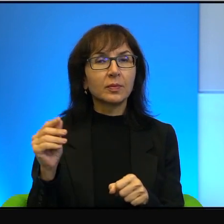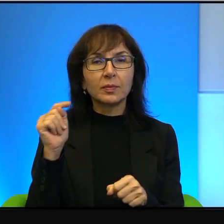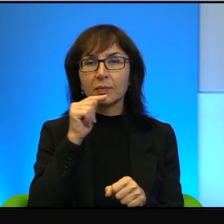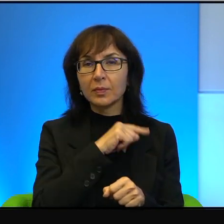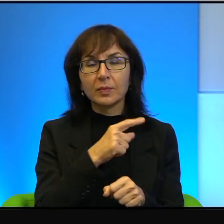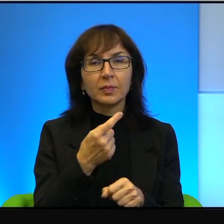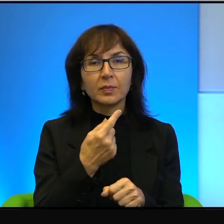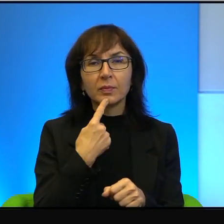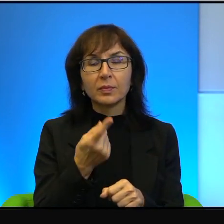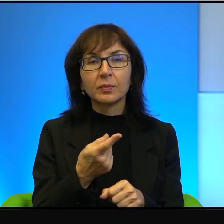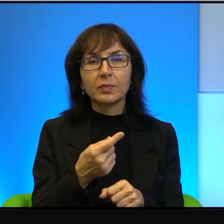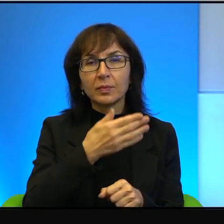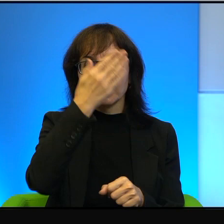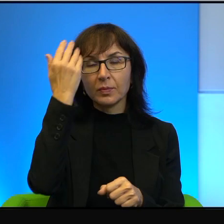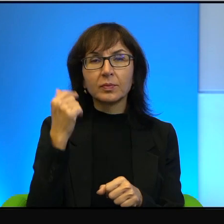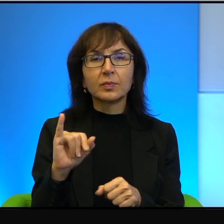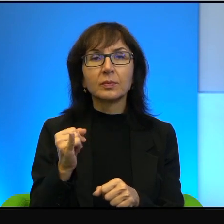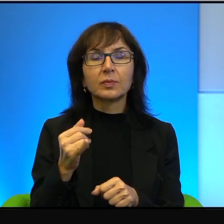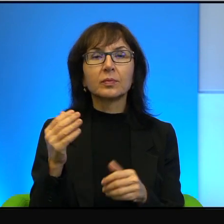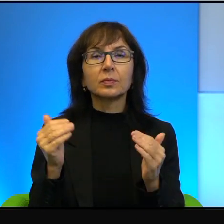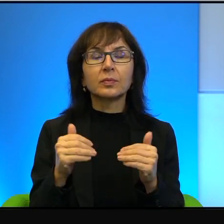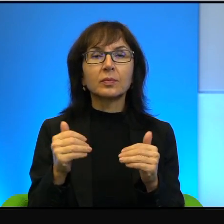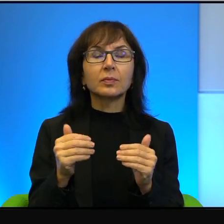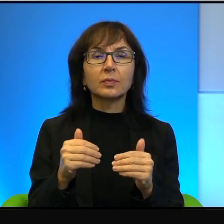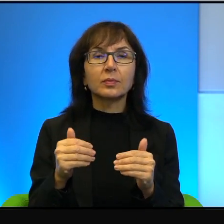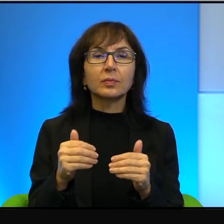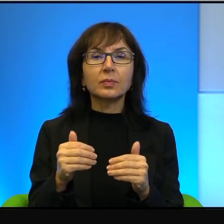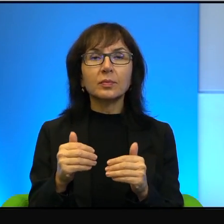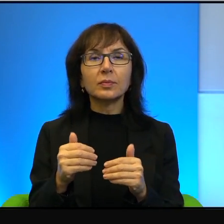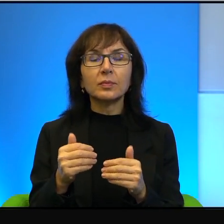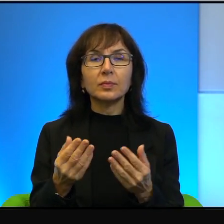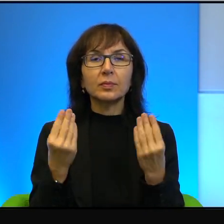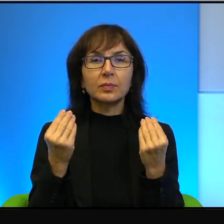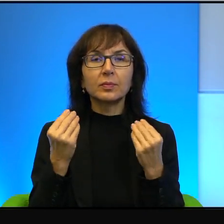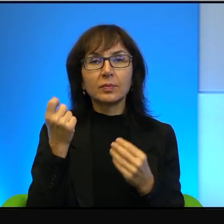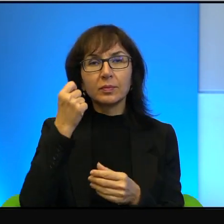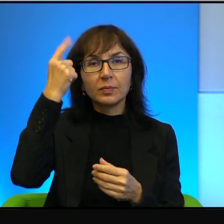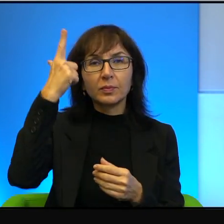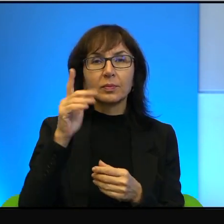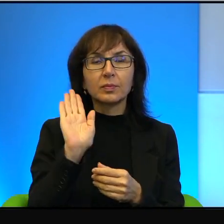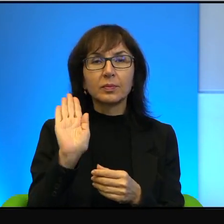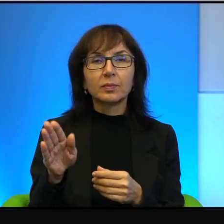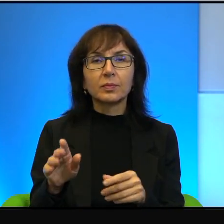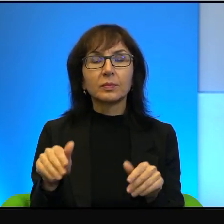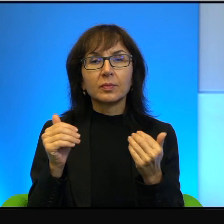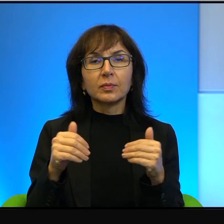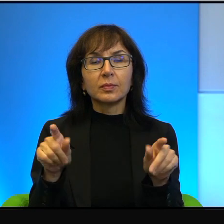bo nawet nie wiem jak można na tak genialne pomysły wpaść i to może być ta sama głowa, ten sam człowiek.